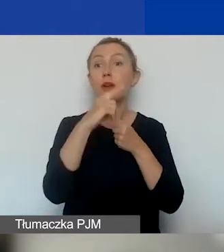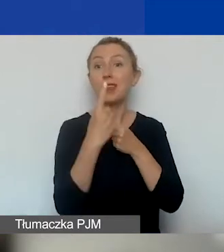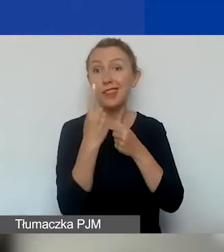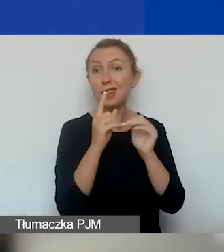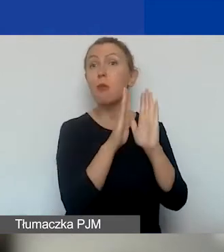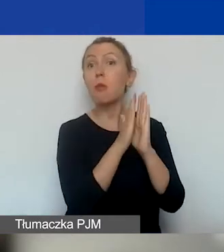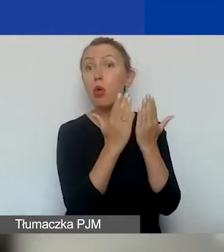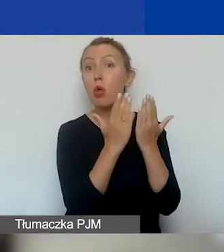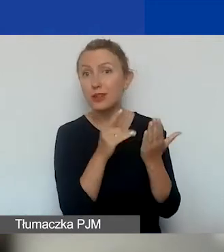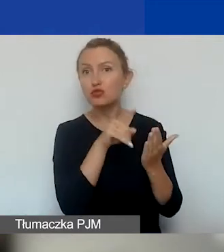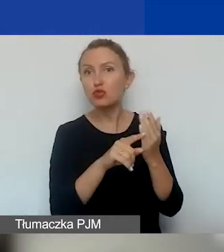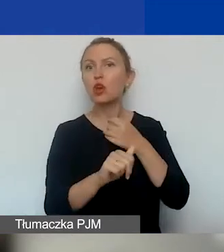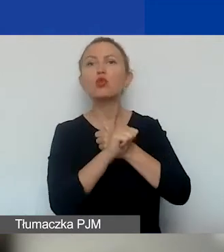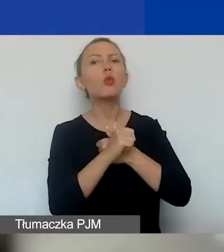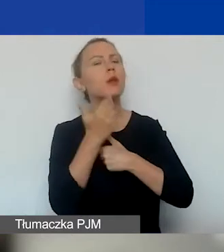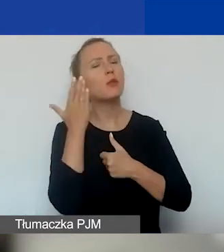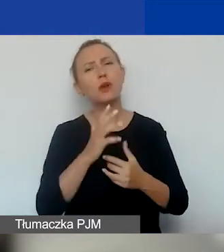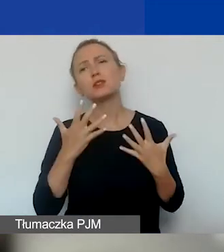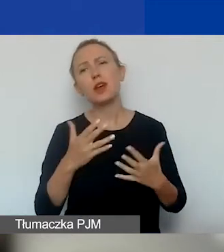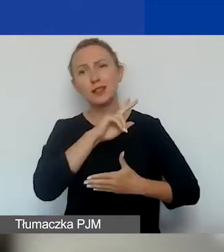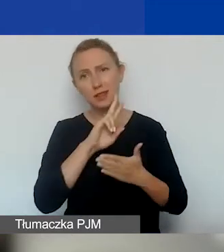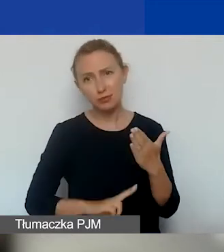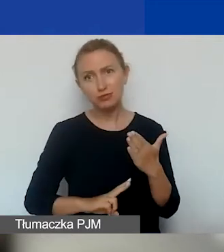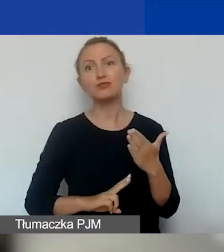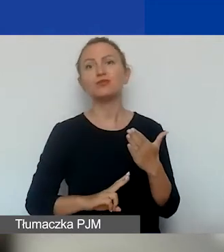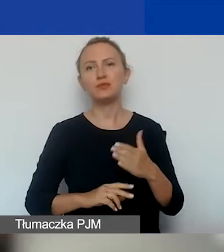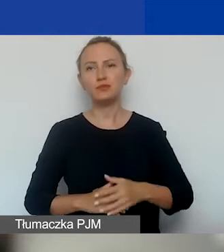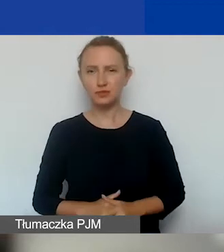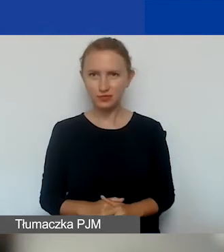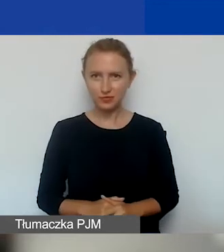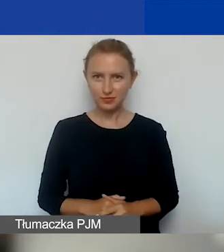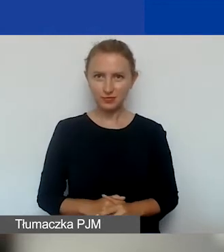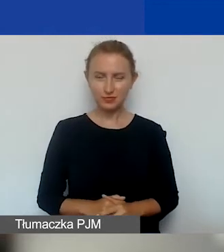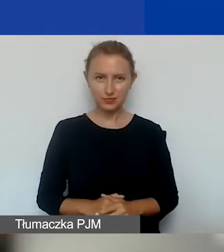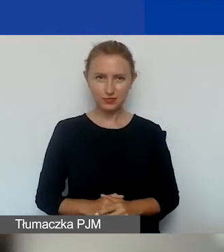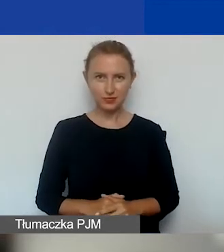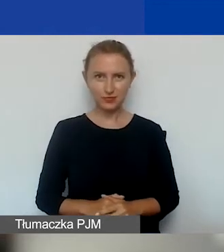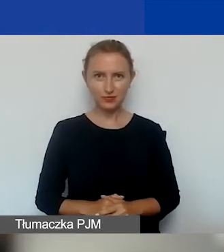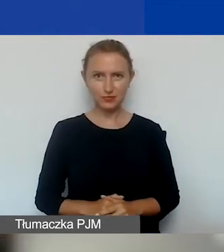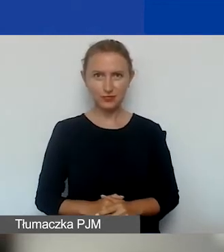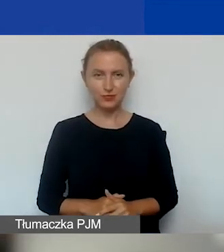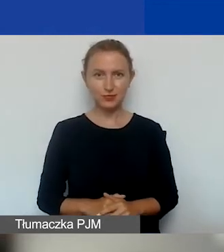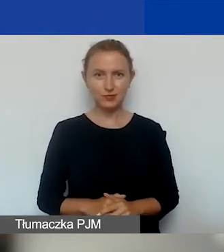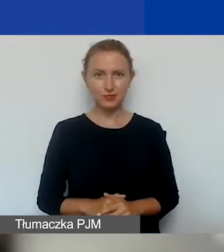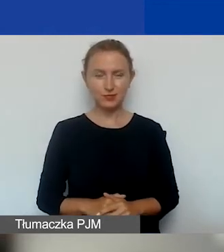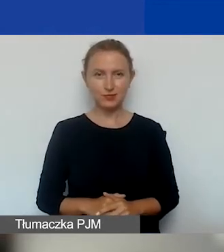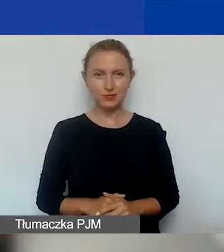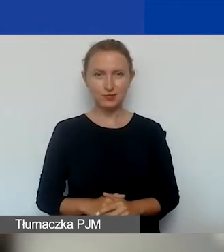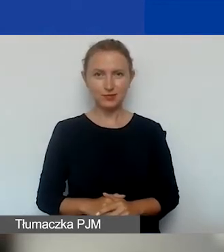do których to dokumentów bardzo zachęcamy państwa do lektury. Tak że jeszcze raz.